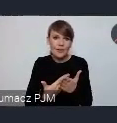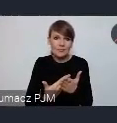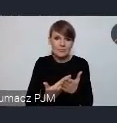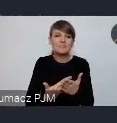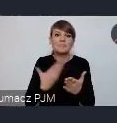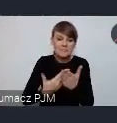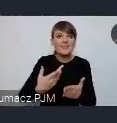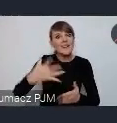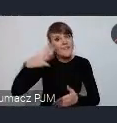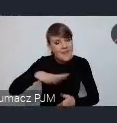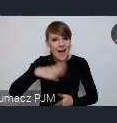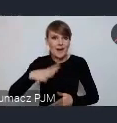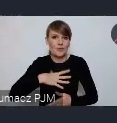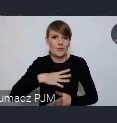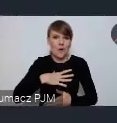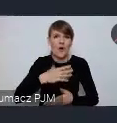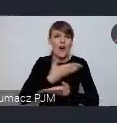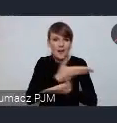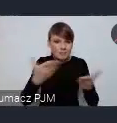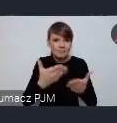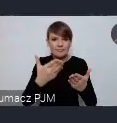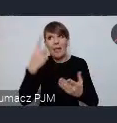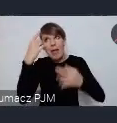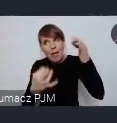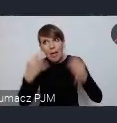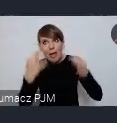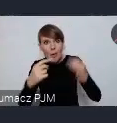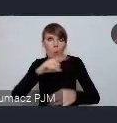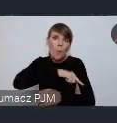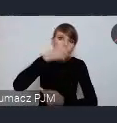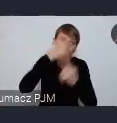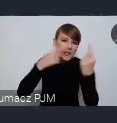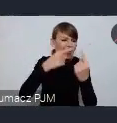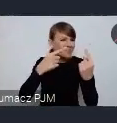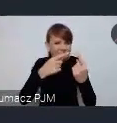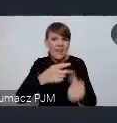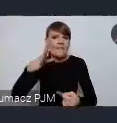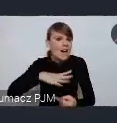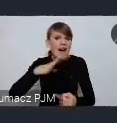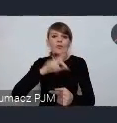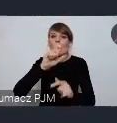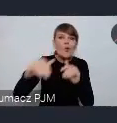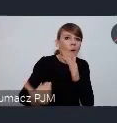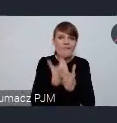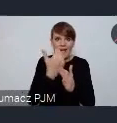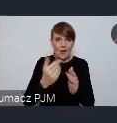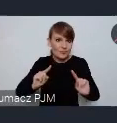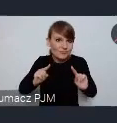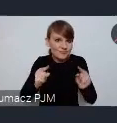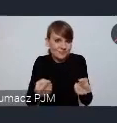zachęcamy żeby nie zastanawiać się długo nad zorganizowaniem czegoś nowego chociaż tego nie wykluczamy, ale